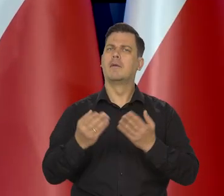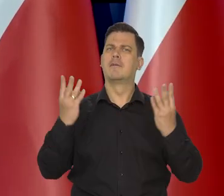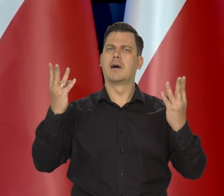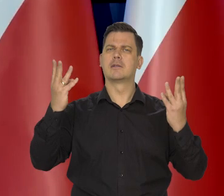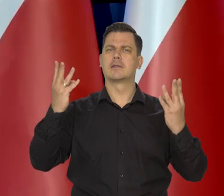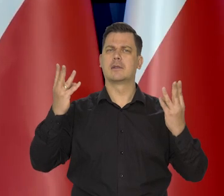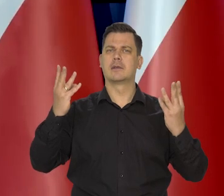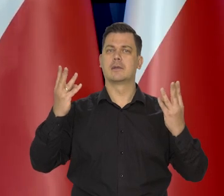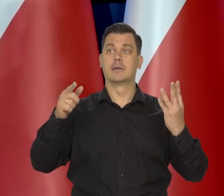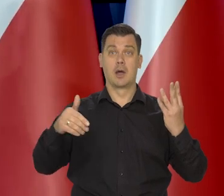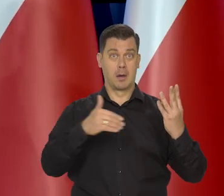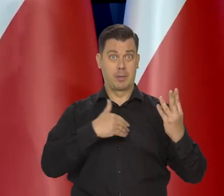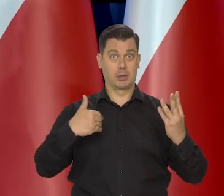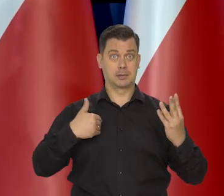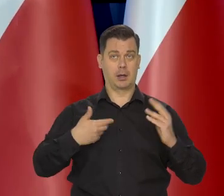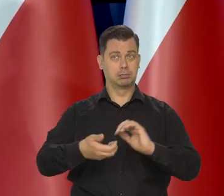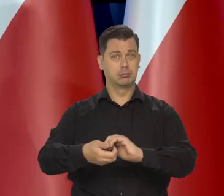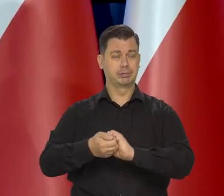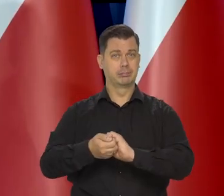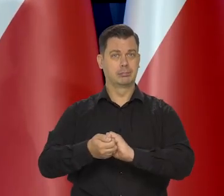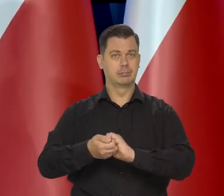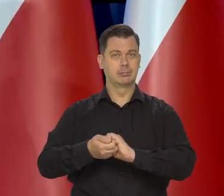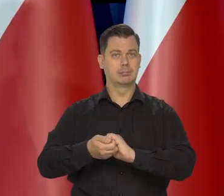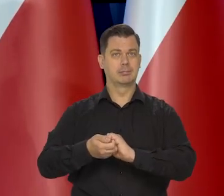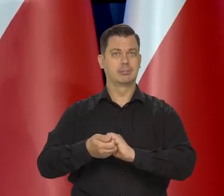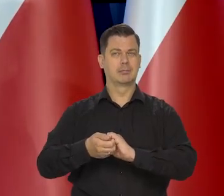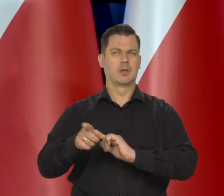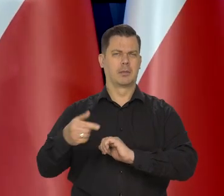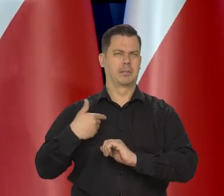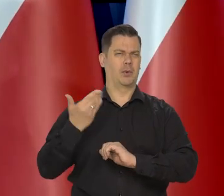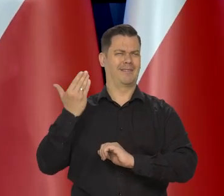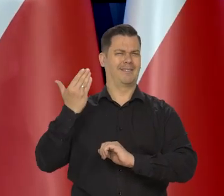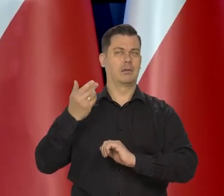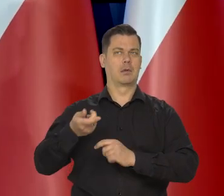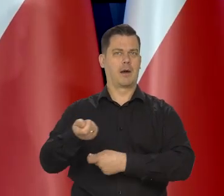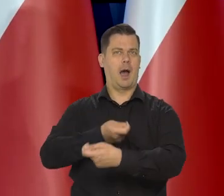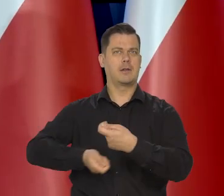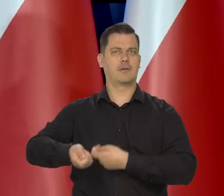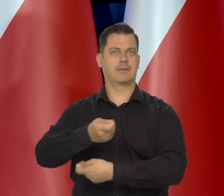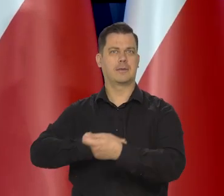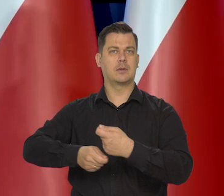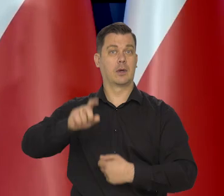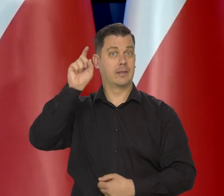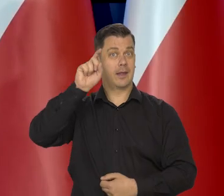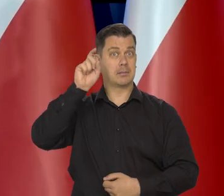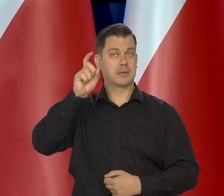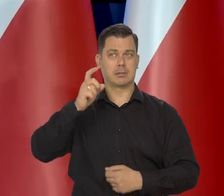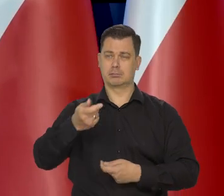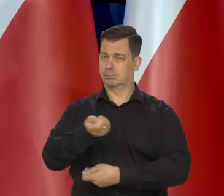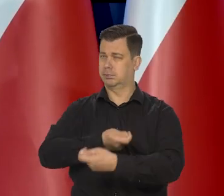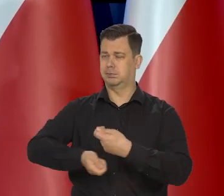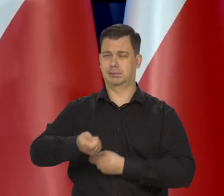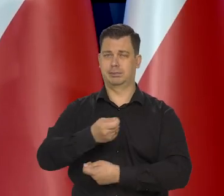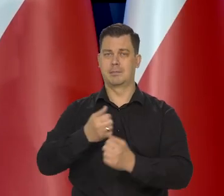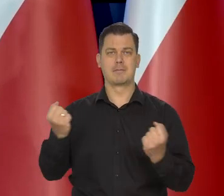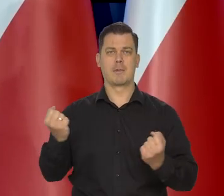No bo Polska jest bardzo silnie — słabiej niż tam kilka lat temu czy 10, ale nadal bardzo silnie jesteśmy związani z gospodarką niemiecką.